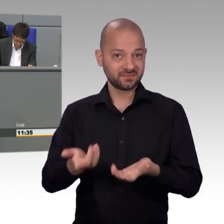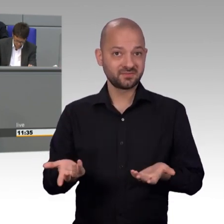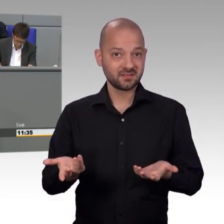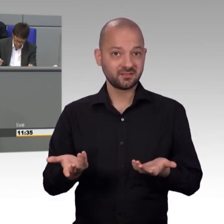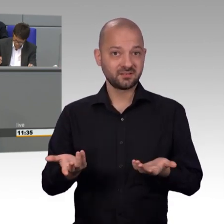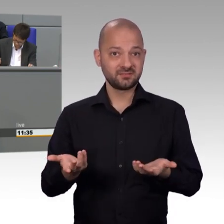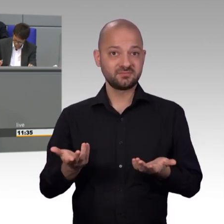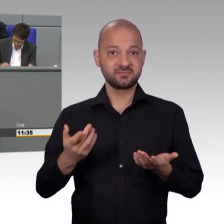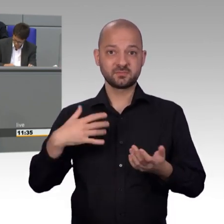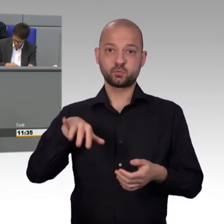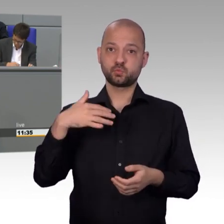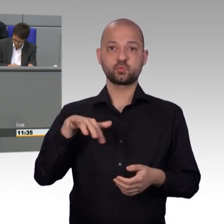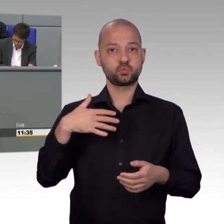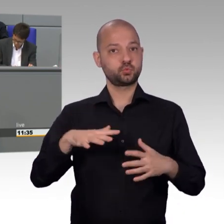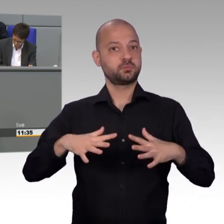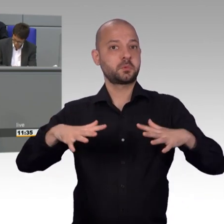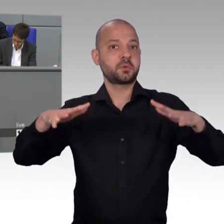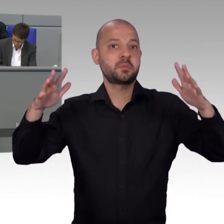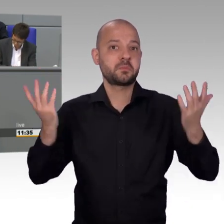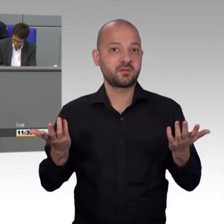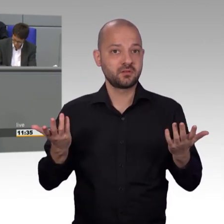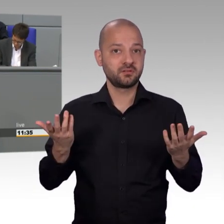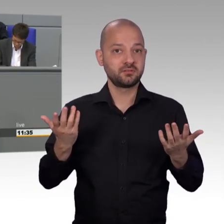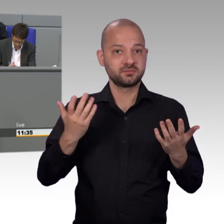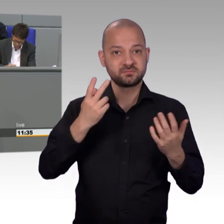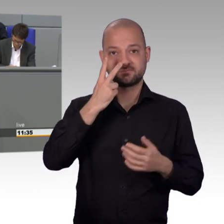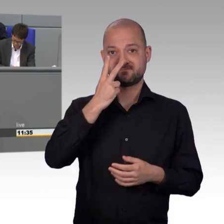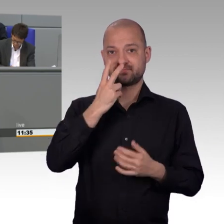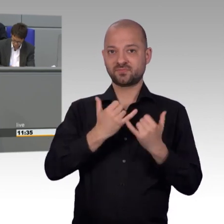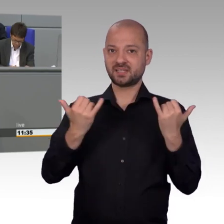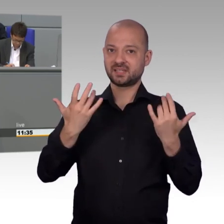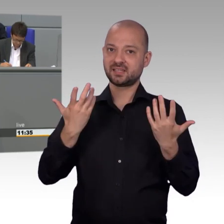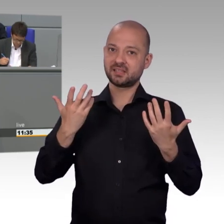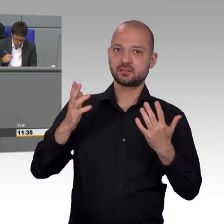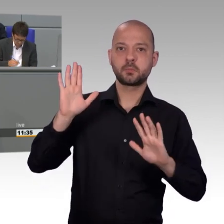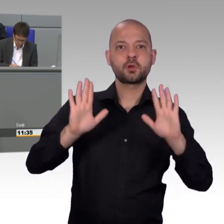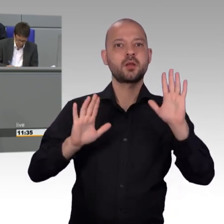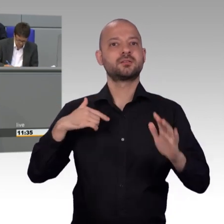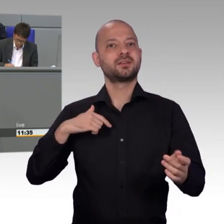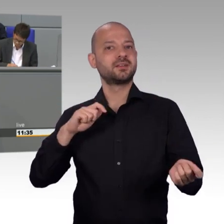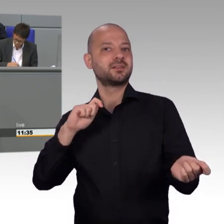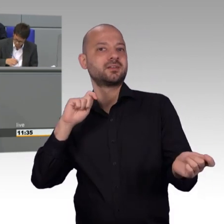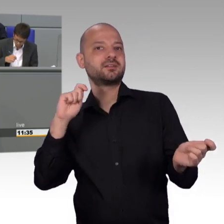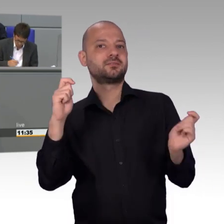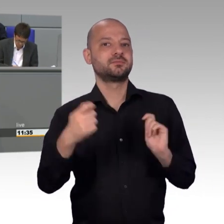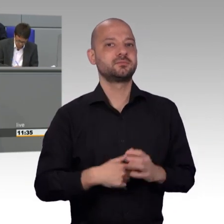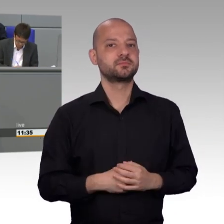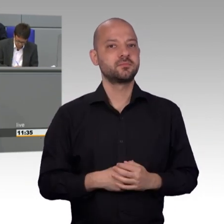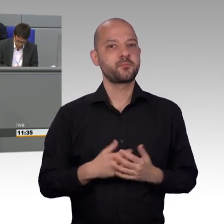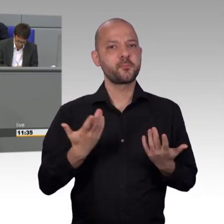an der fast alle übrigen Parteien beteiligt waren, nicht immer handlungsfähig. das muss gesagt werden. Dabei könnte, im Zuge der digitalen Demokratie,